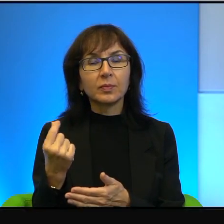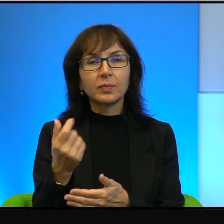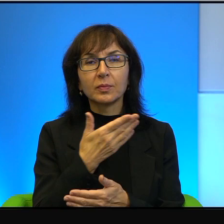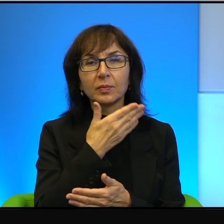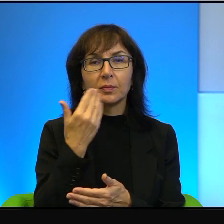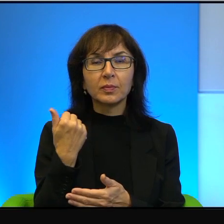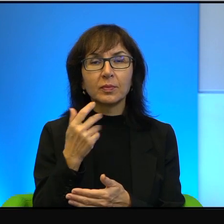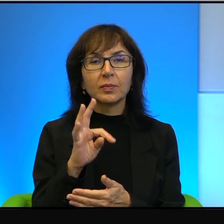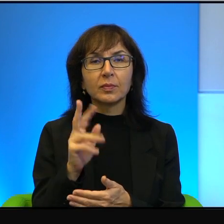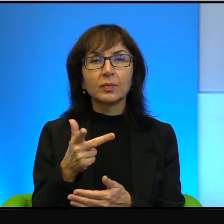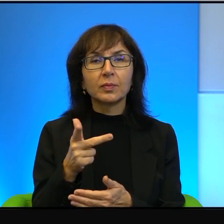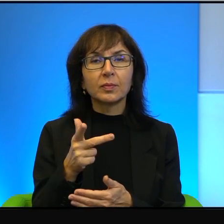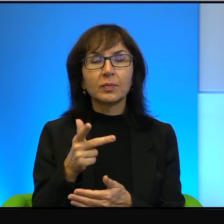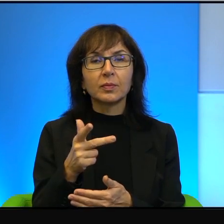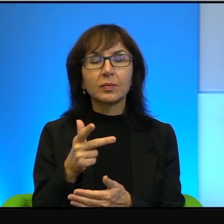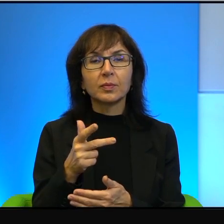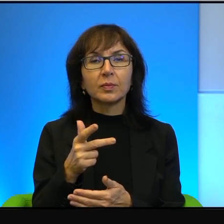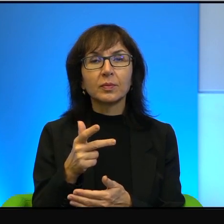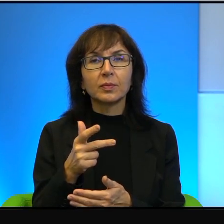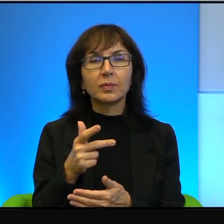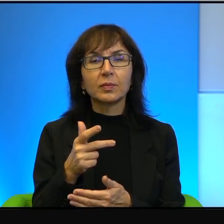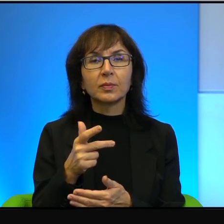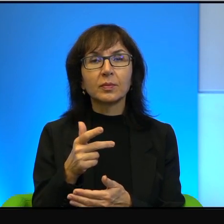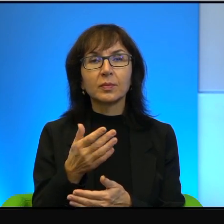Tak, to idzie absolutnie w parze. To w ogóle nie ma żadnego, żadnego